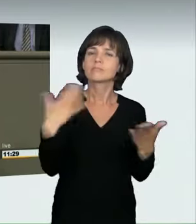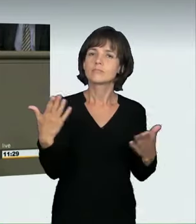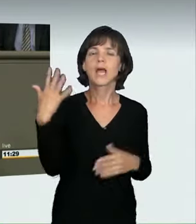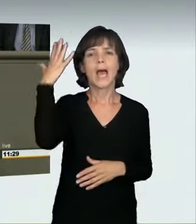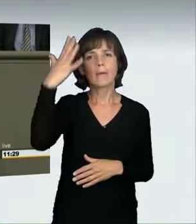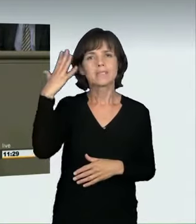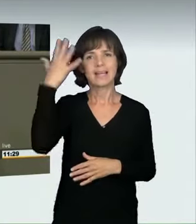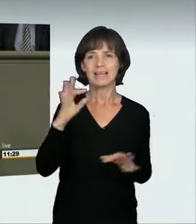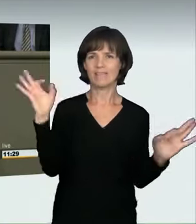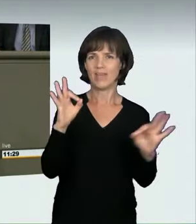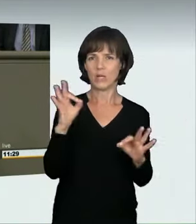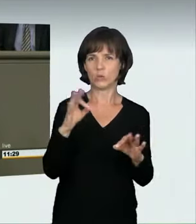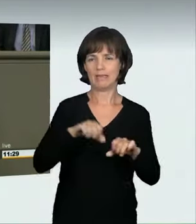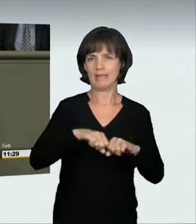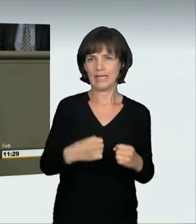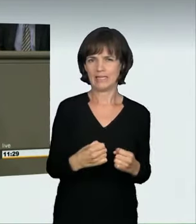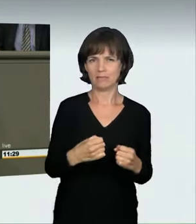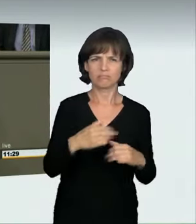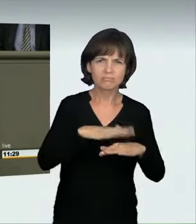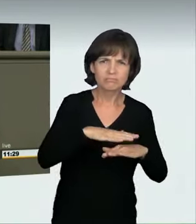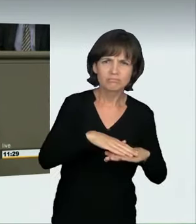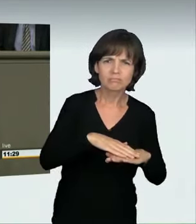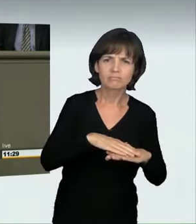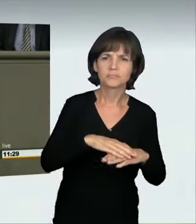Was heißt das? Ähnlich wie bei einer Trunkenheitsfahrt sagen wir: